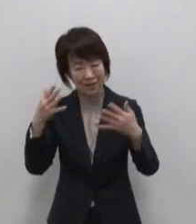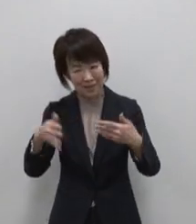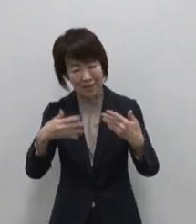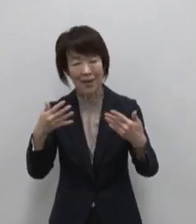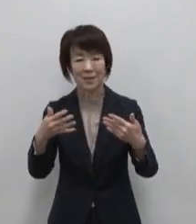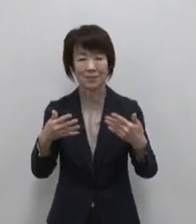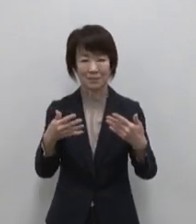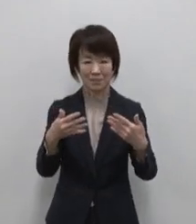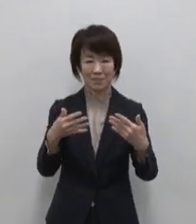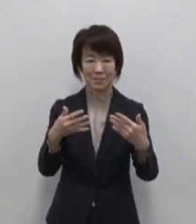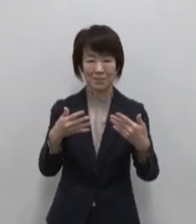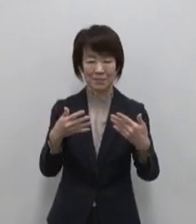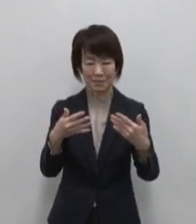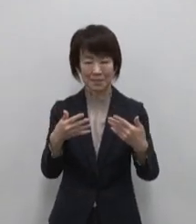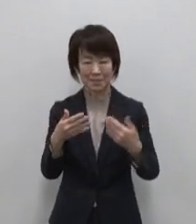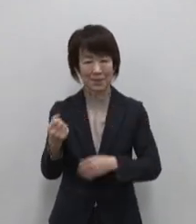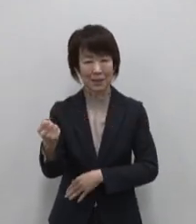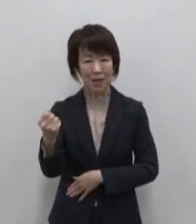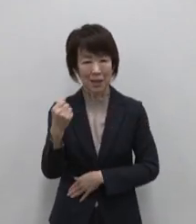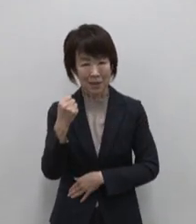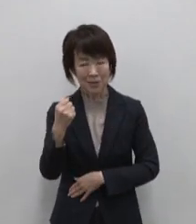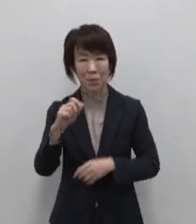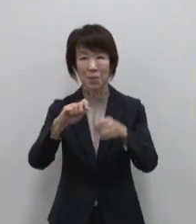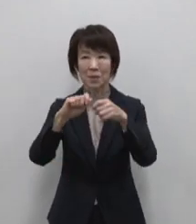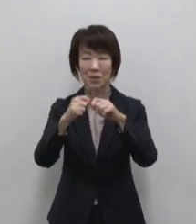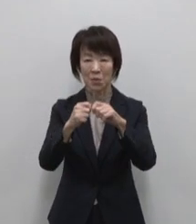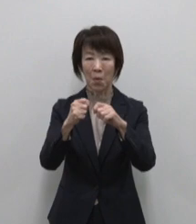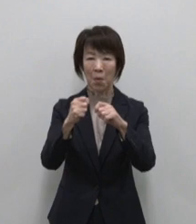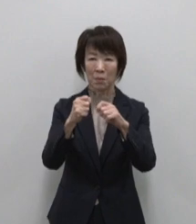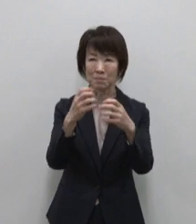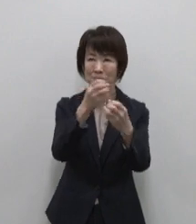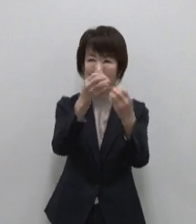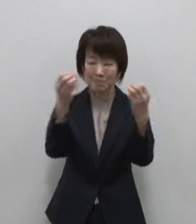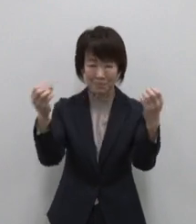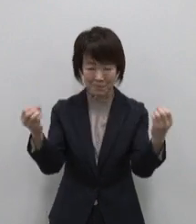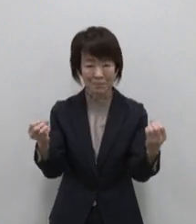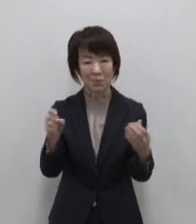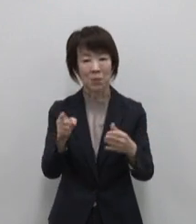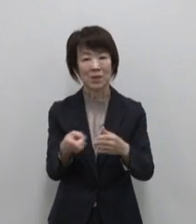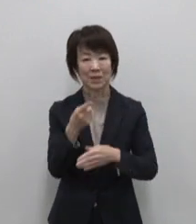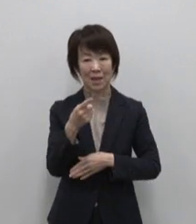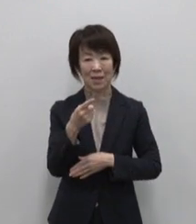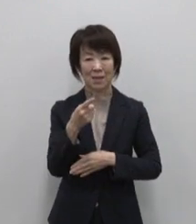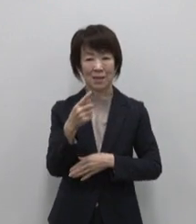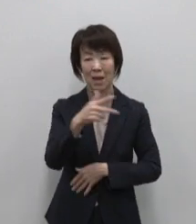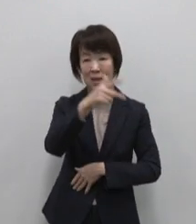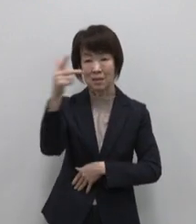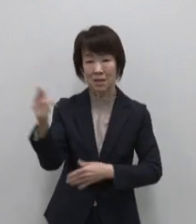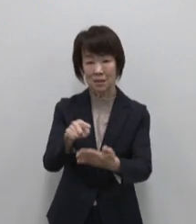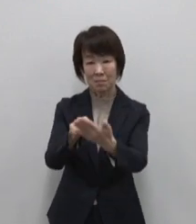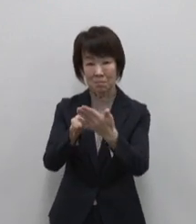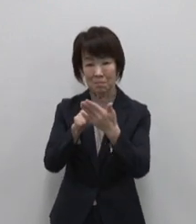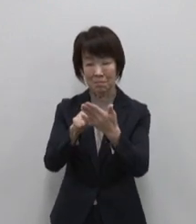きびしくも力強い色どり豊かな自然 虹がよく出るこの島は